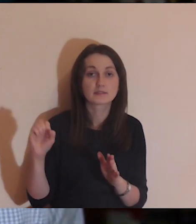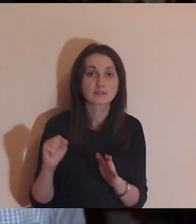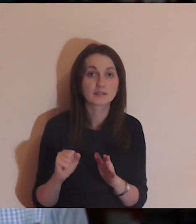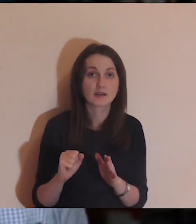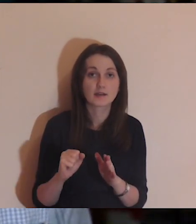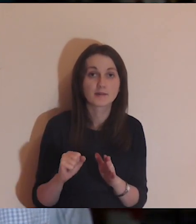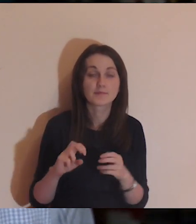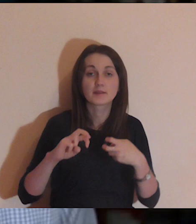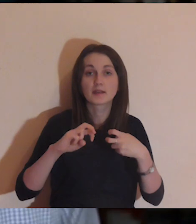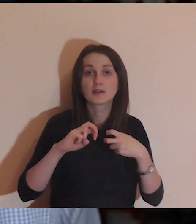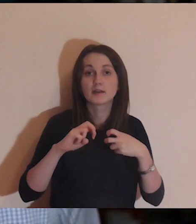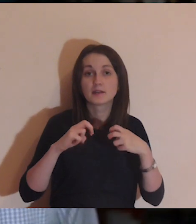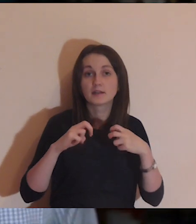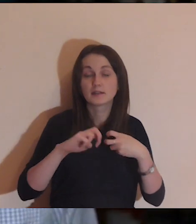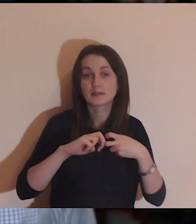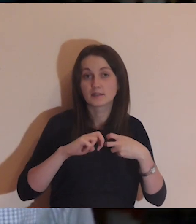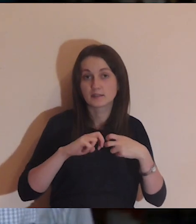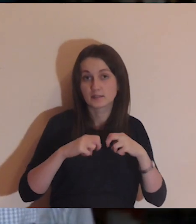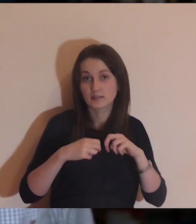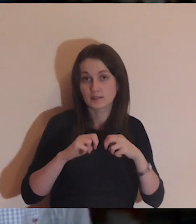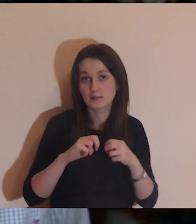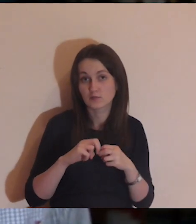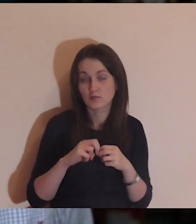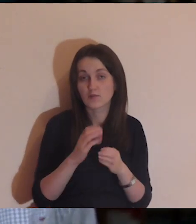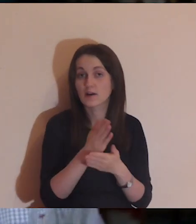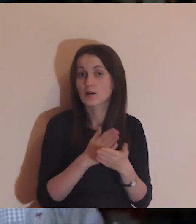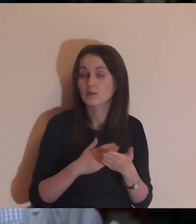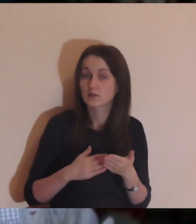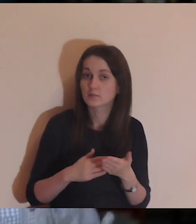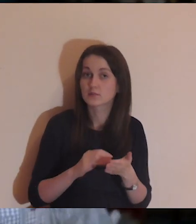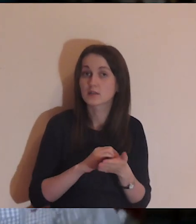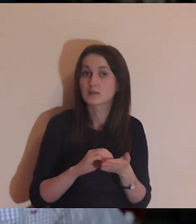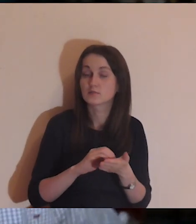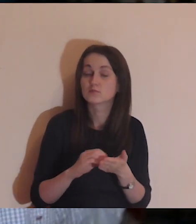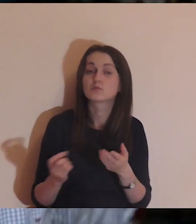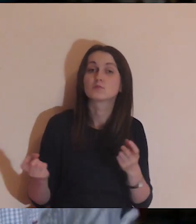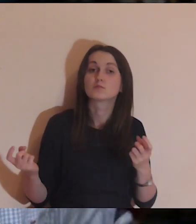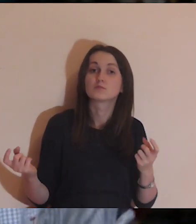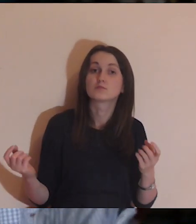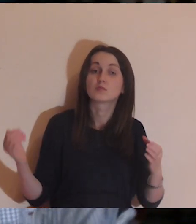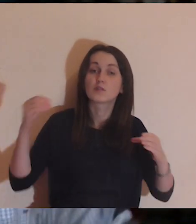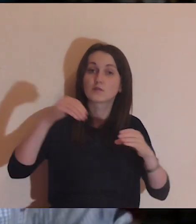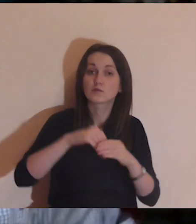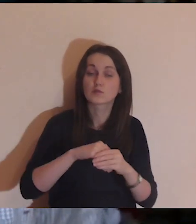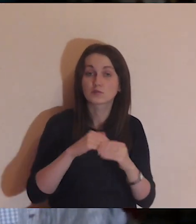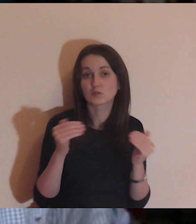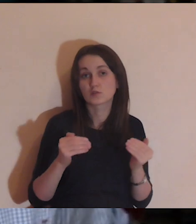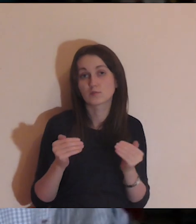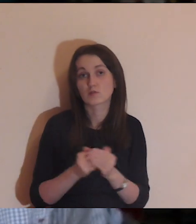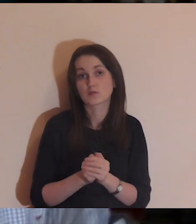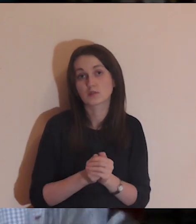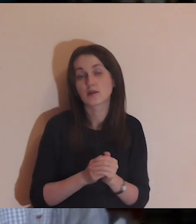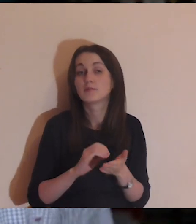Można do tej grupy dołączyć i zachęcam, aby podzielić się,